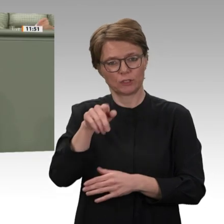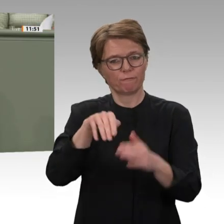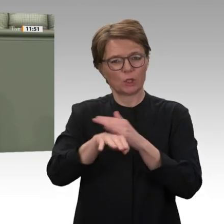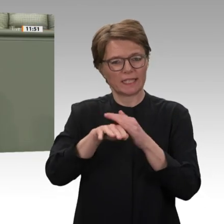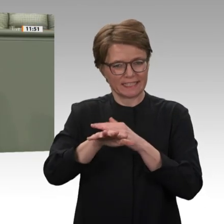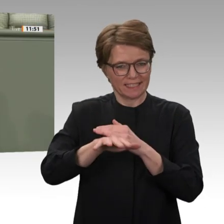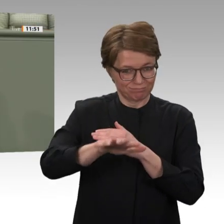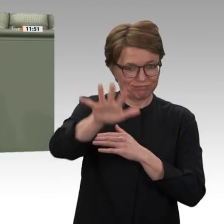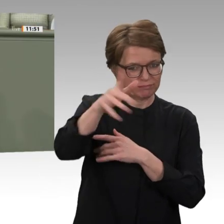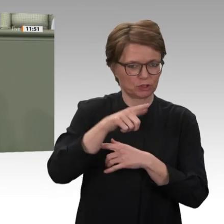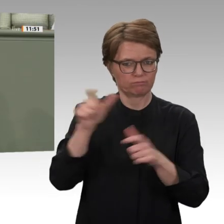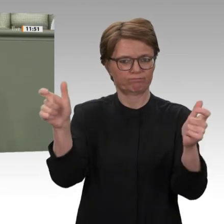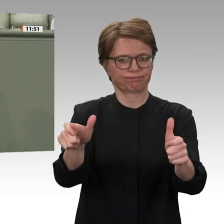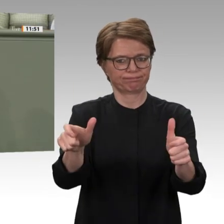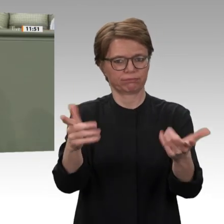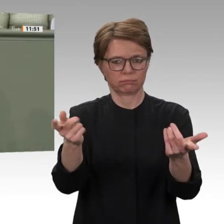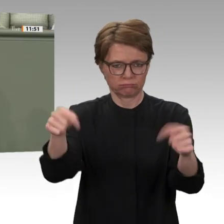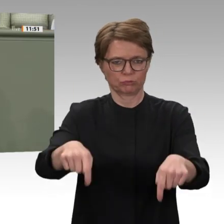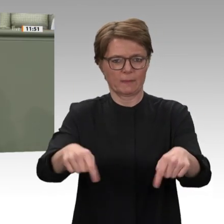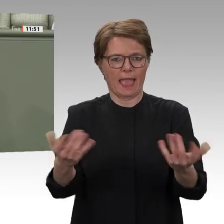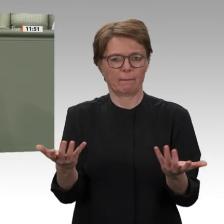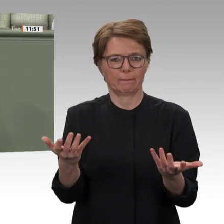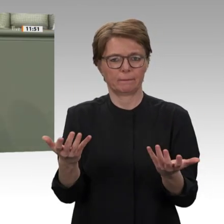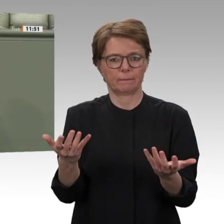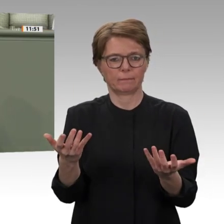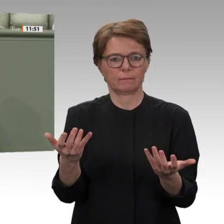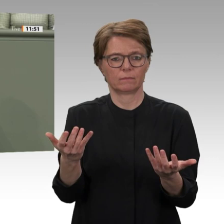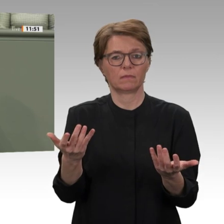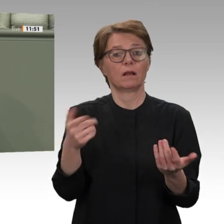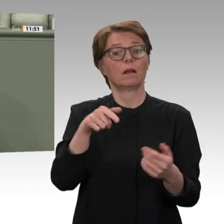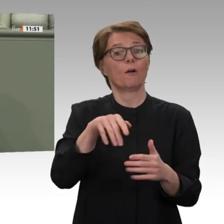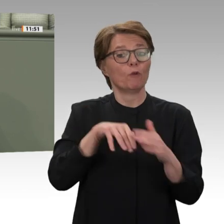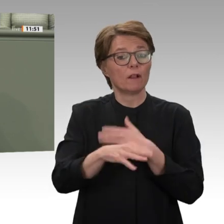Blutbad an hundert Demonstranten anrichteten. Heute regiert in Khartum eine Übergangsregierung,